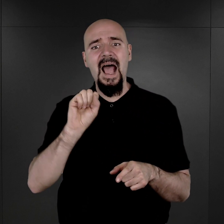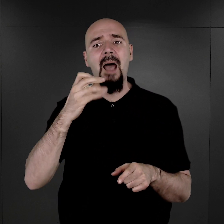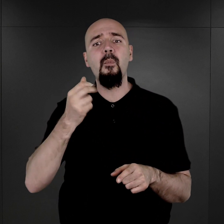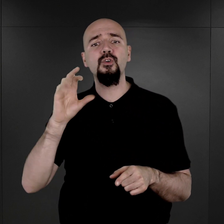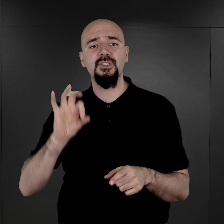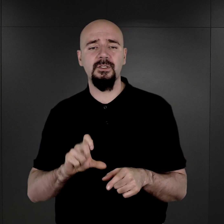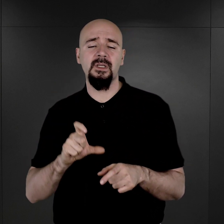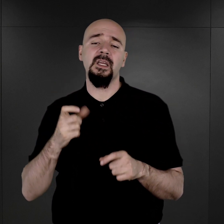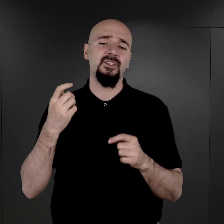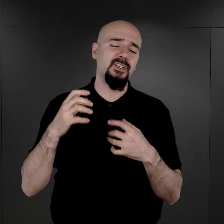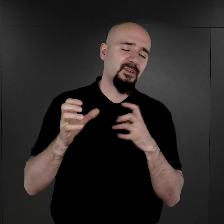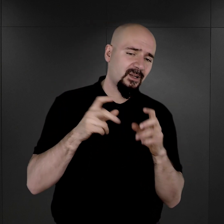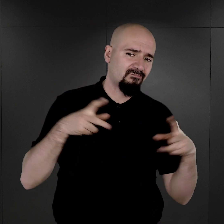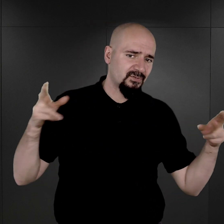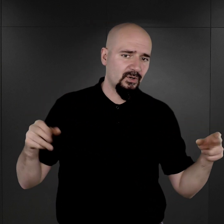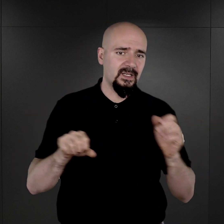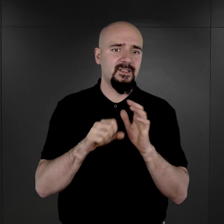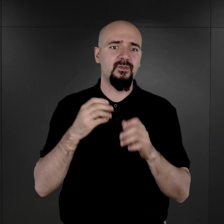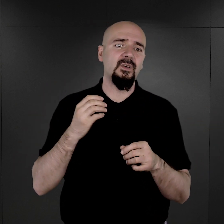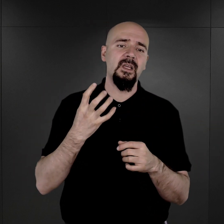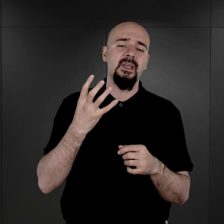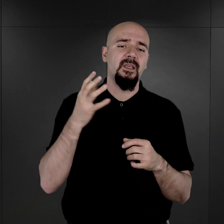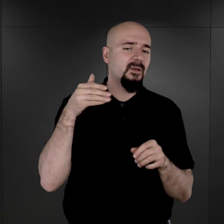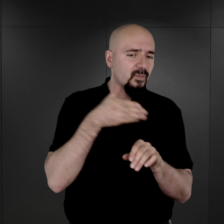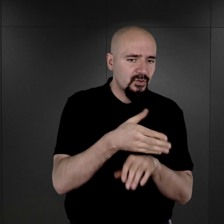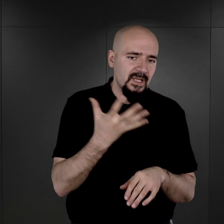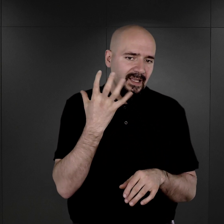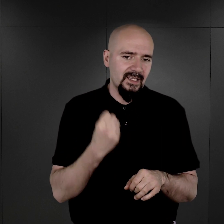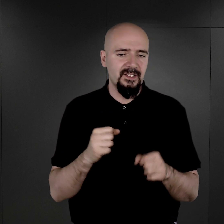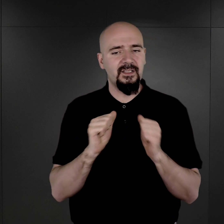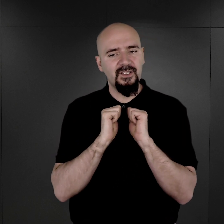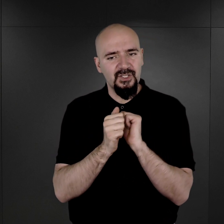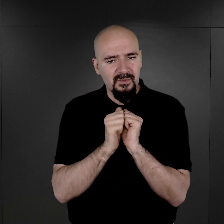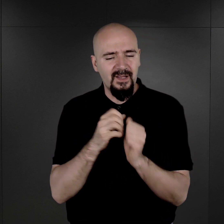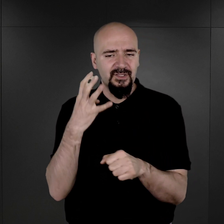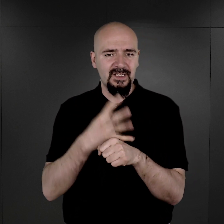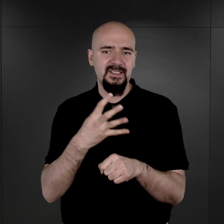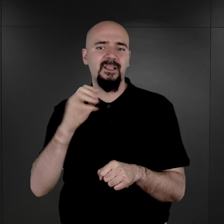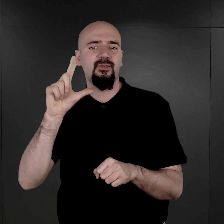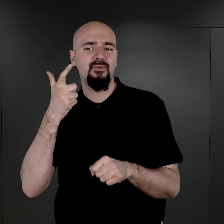czyli do tego okresu późnej jesieni i zimy 1942 roku.